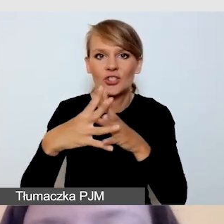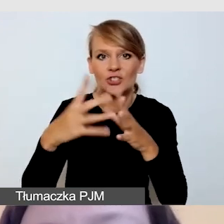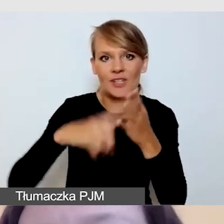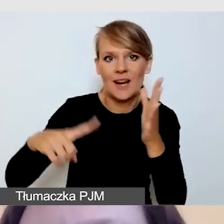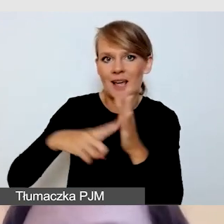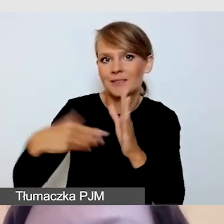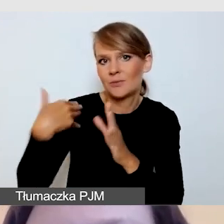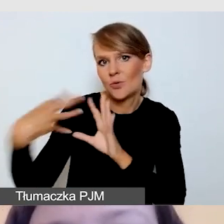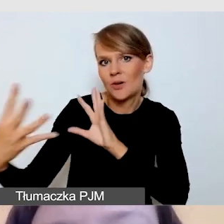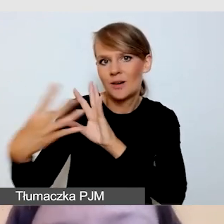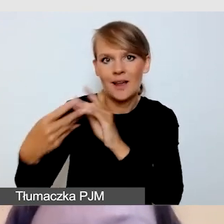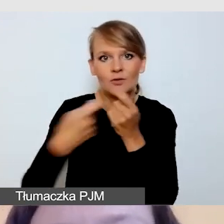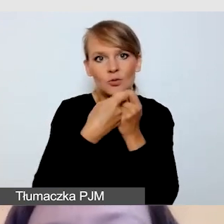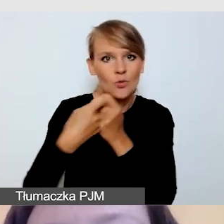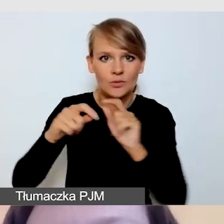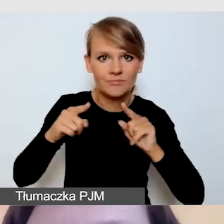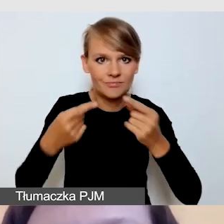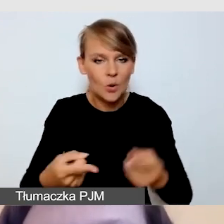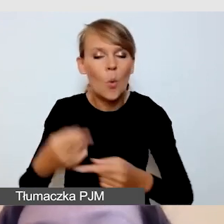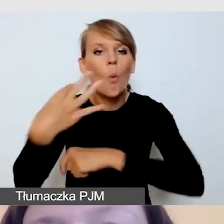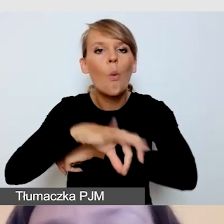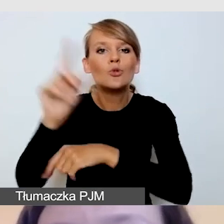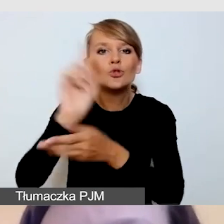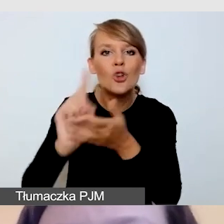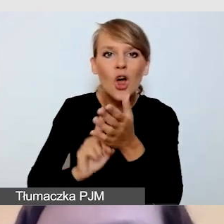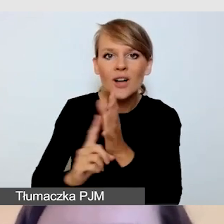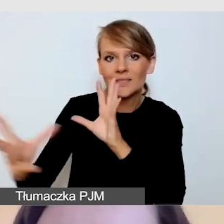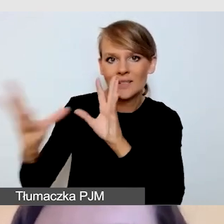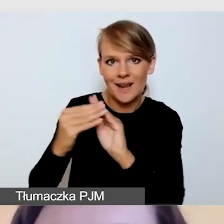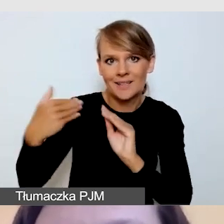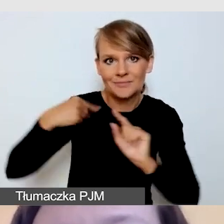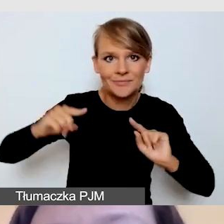które realizowaliśmy z Uniwersytetem Śląskim, zarówno do transmisji online